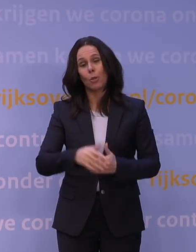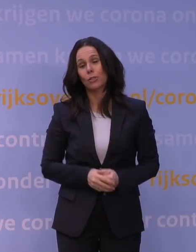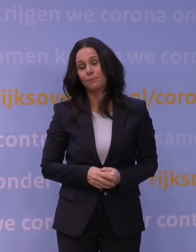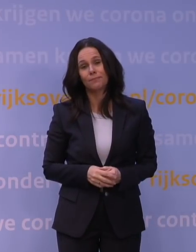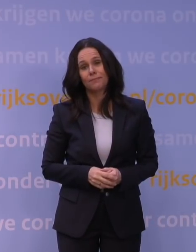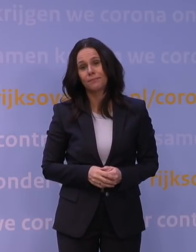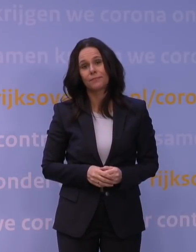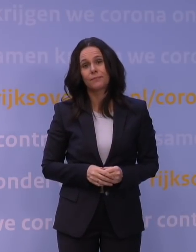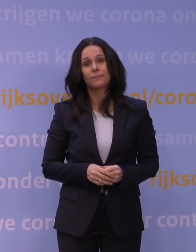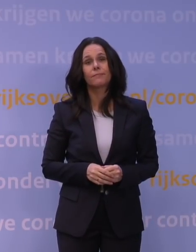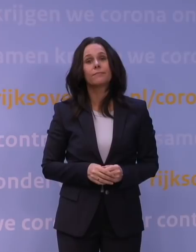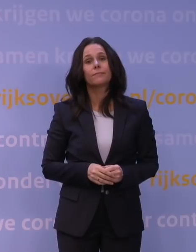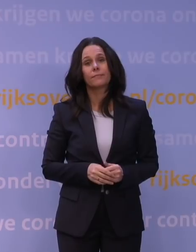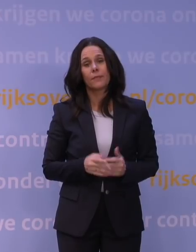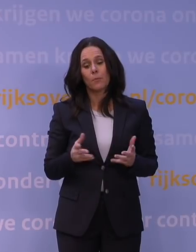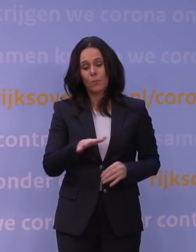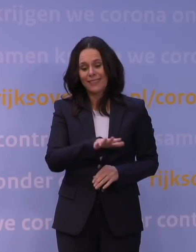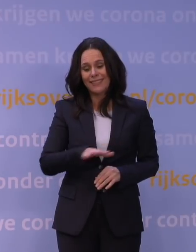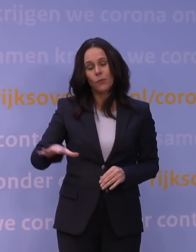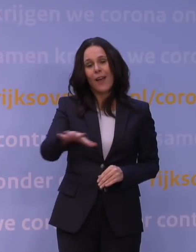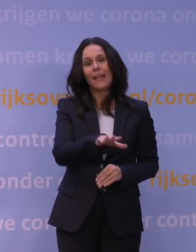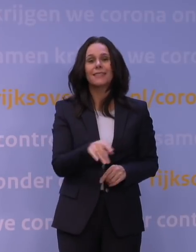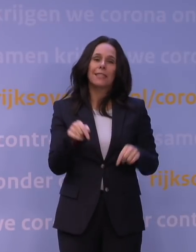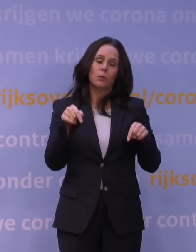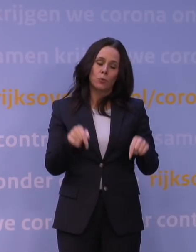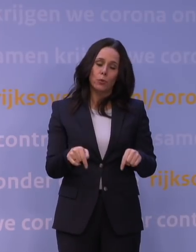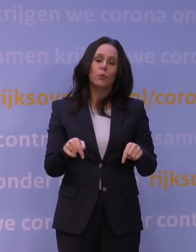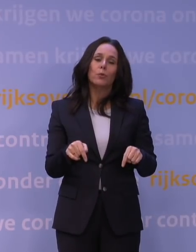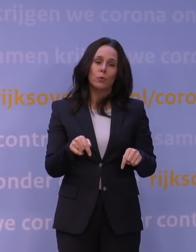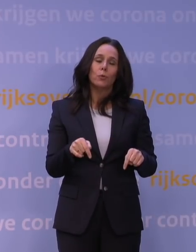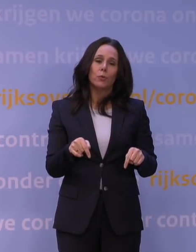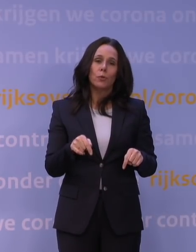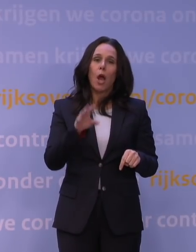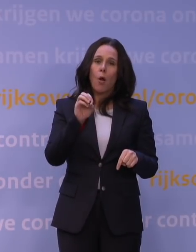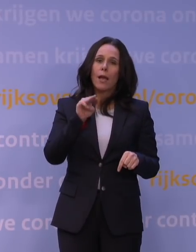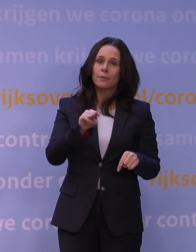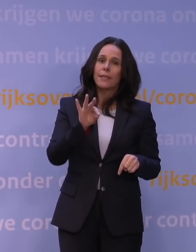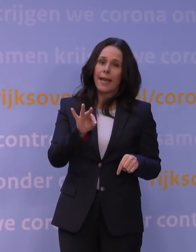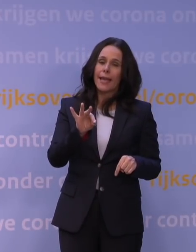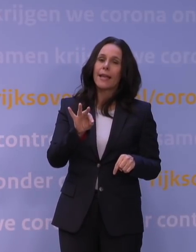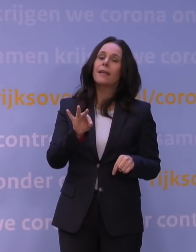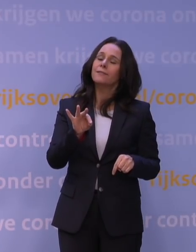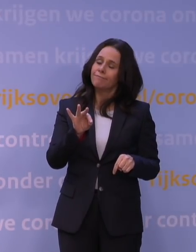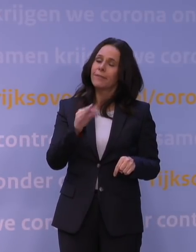Maar in ieder geval een situatie die nu in de ogen van het OMT vroeg om extra maatregelen.